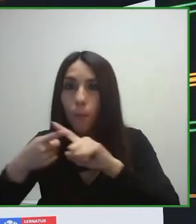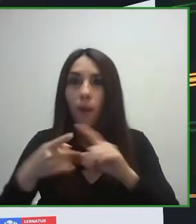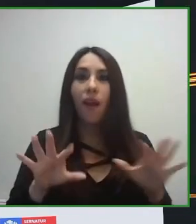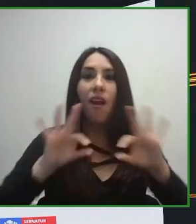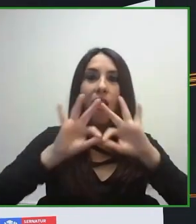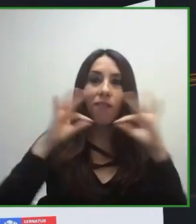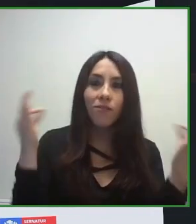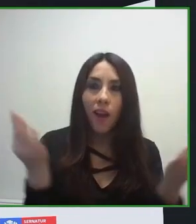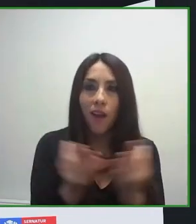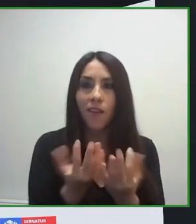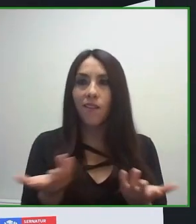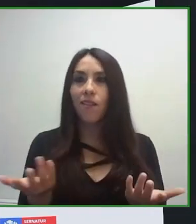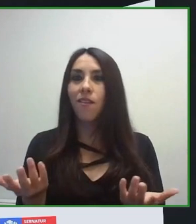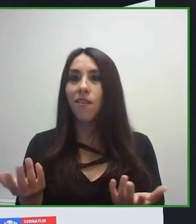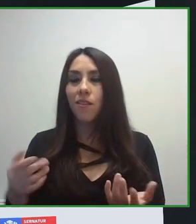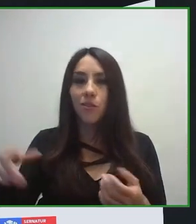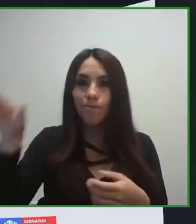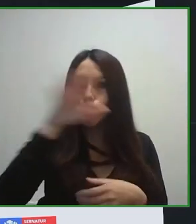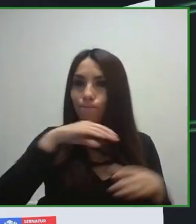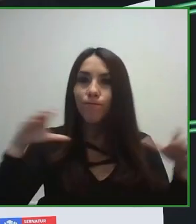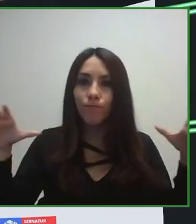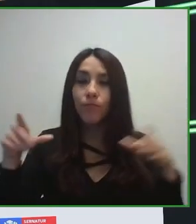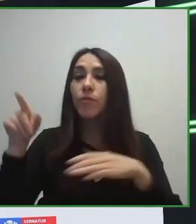cuenta las necesidades de cada uno de los turistas.